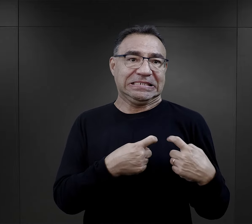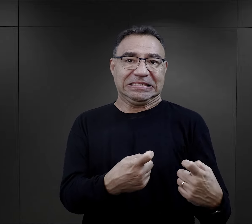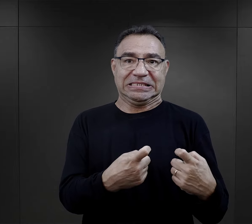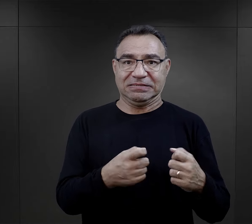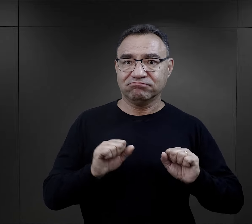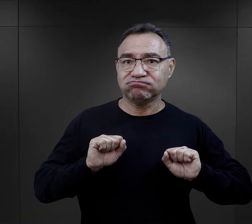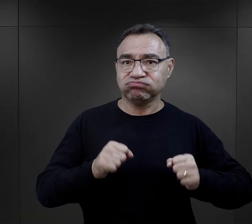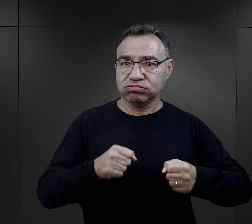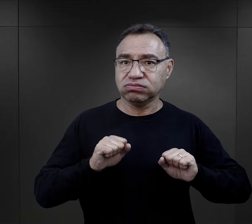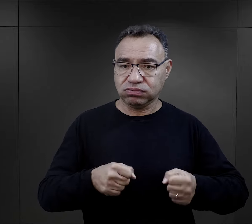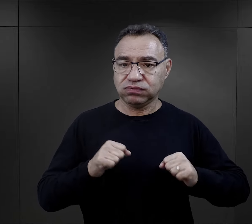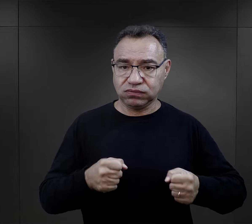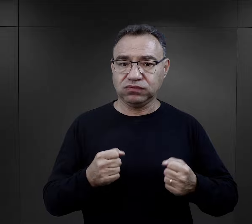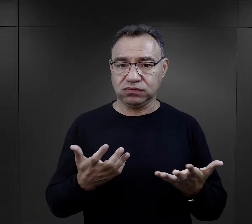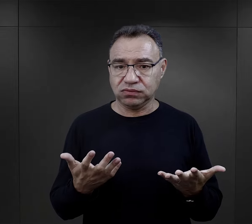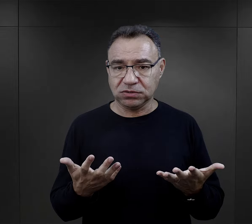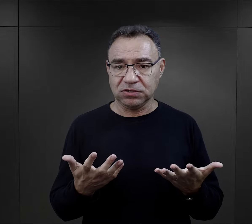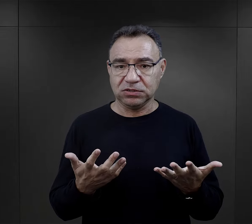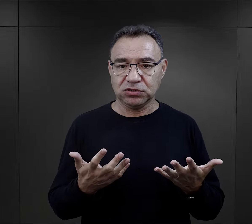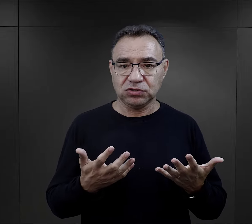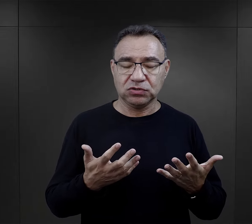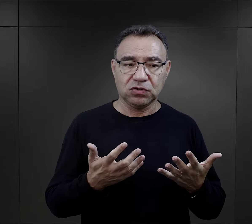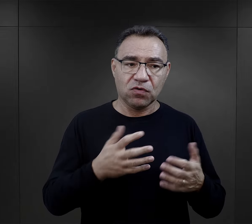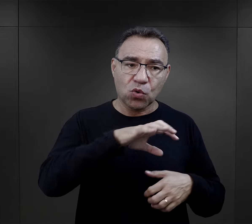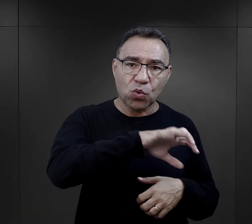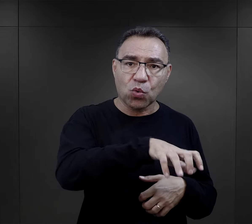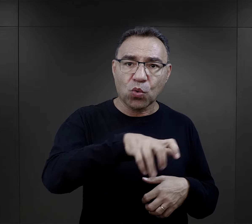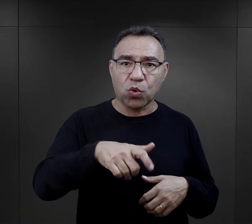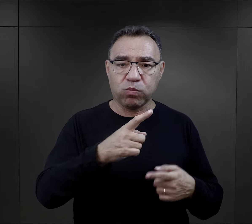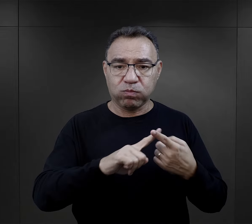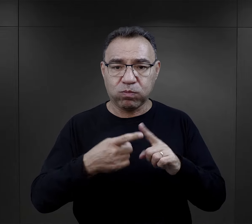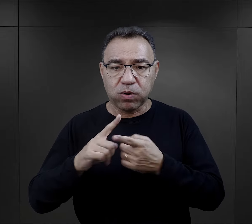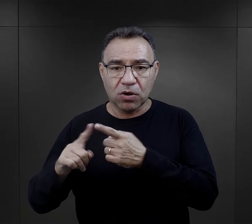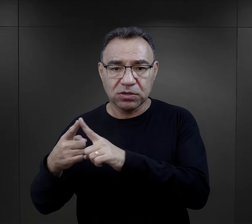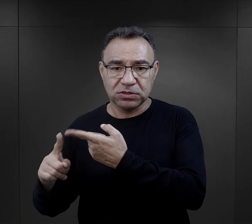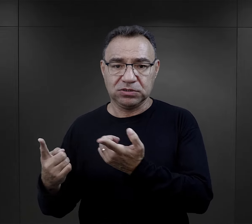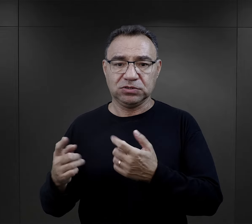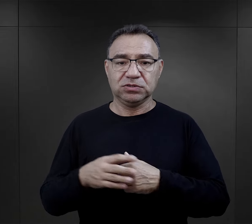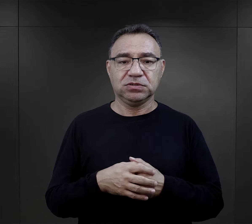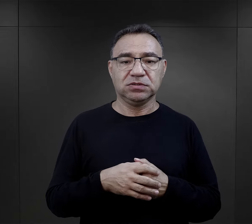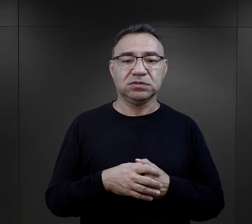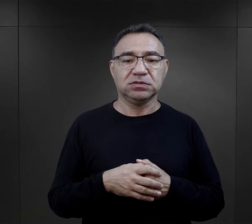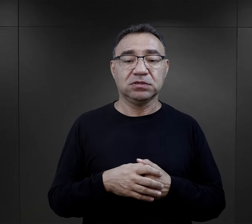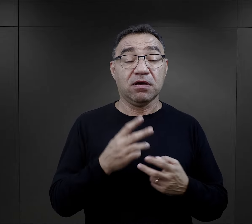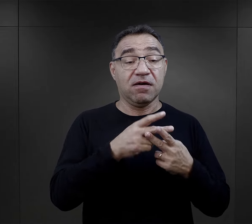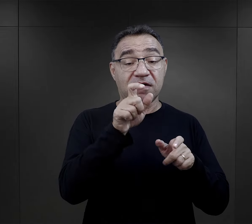a ta też się wiązała z ich zaangażowaniem w działalność ugrupowań politycznych.